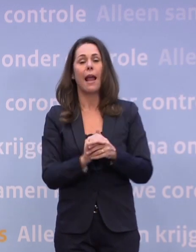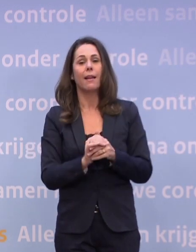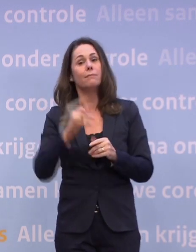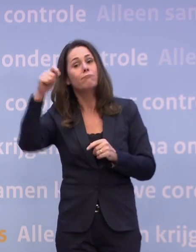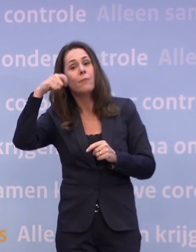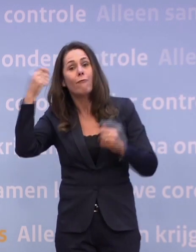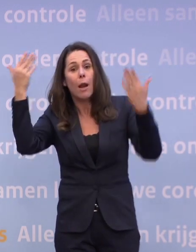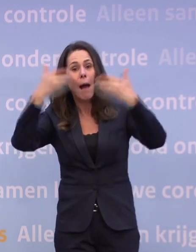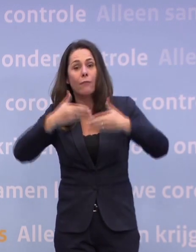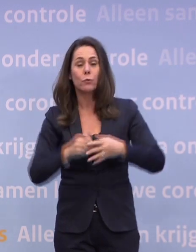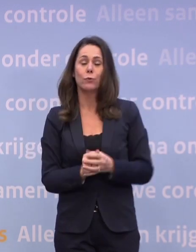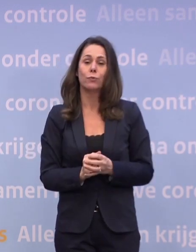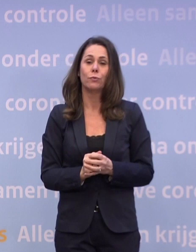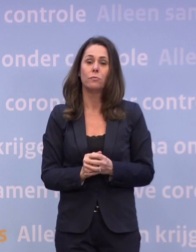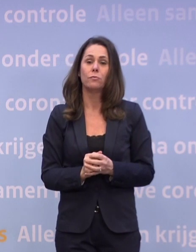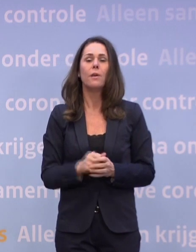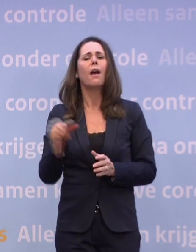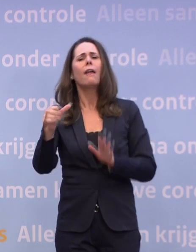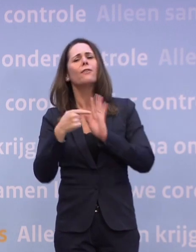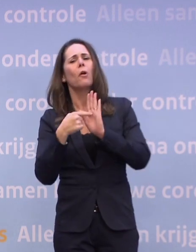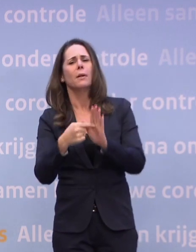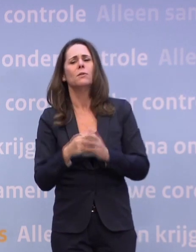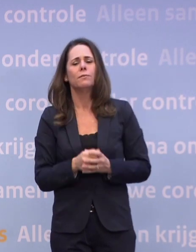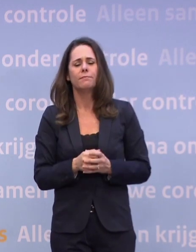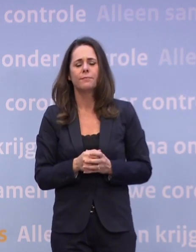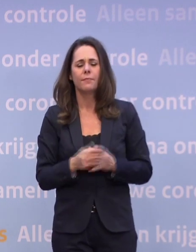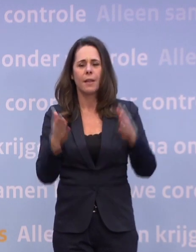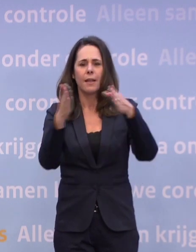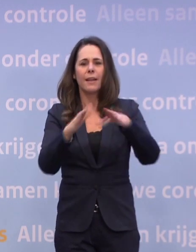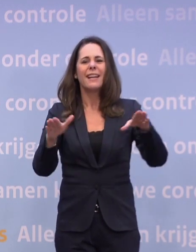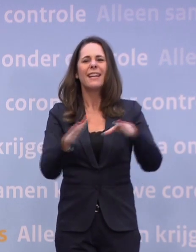Een ander voorbeeld: in de kerstvakantie zullen de Krajicek Foundation...